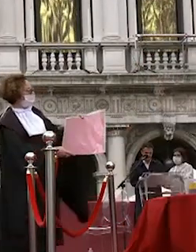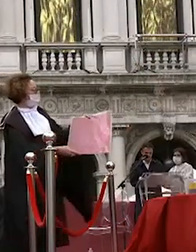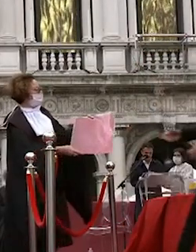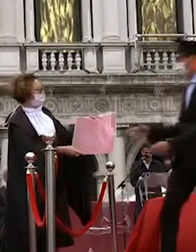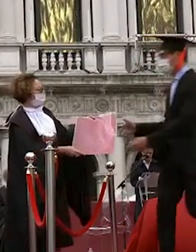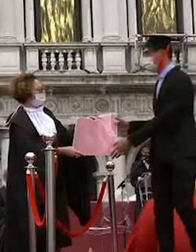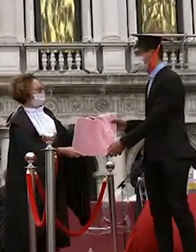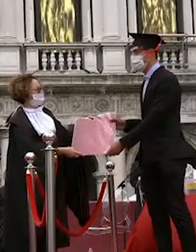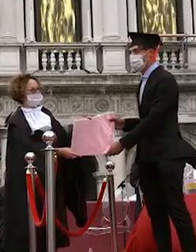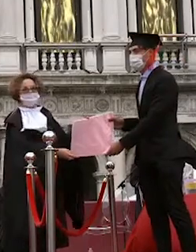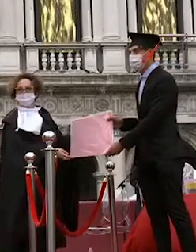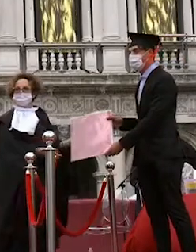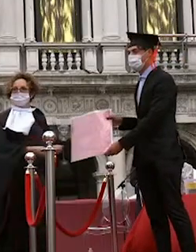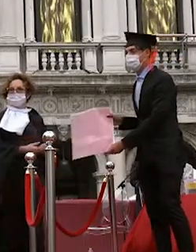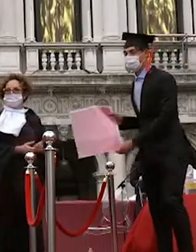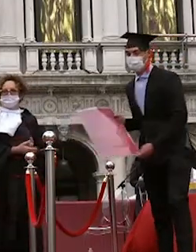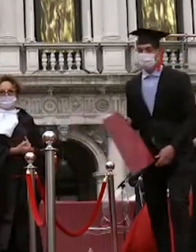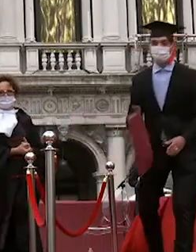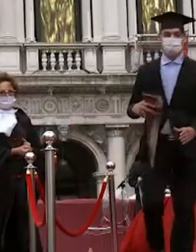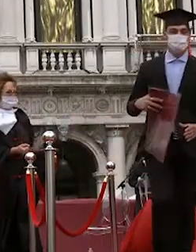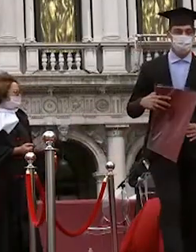daniele paparo